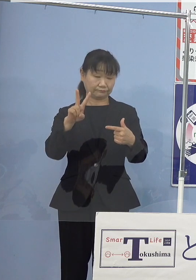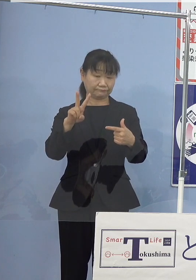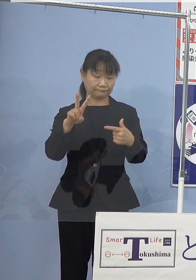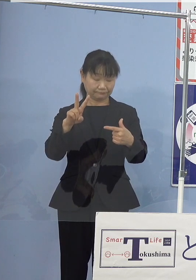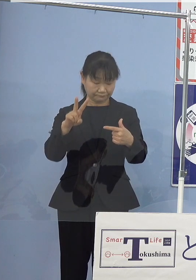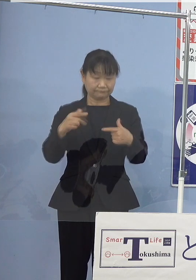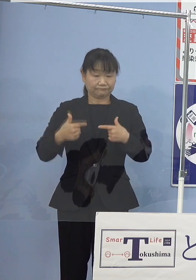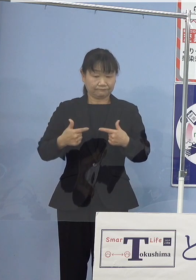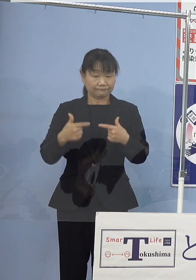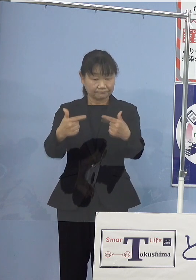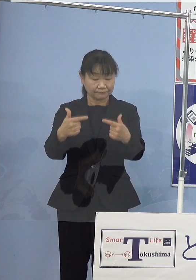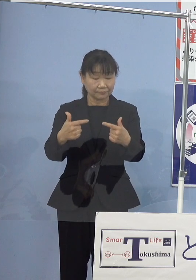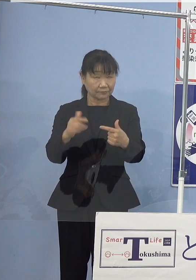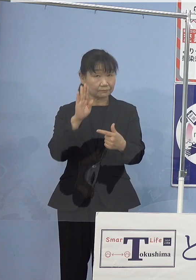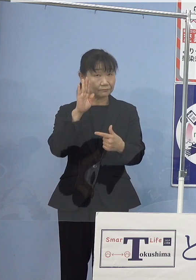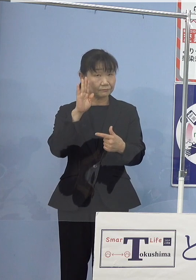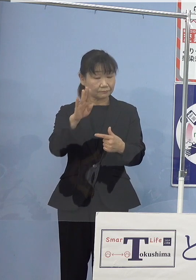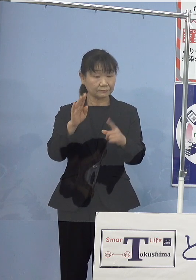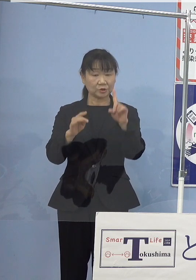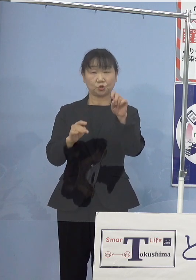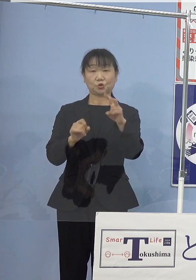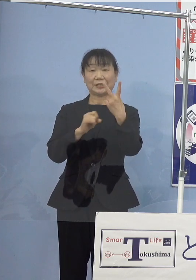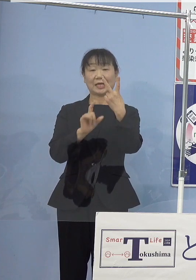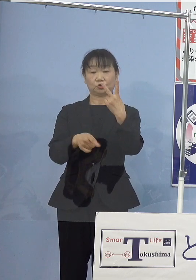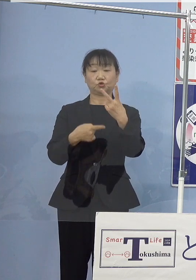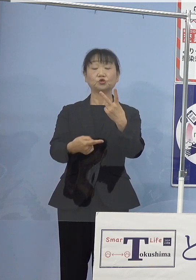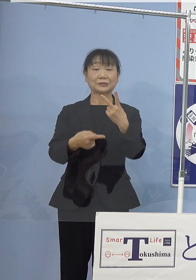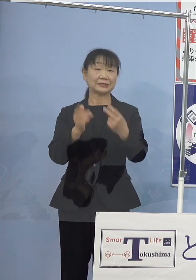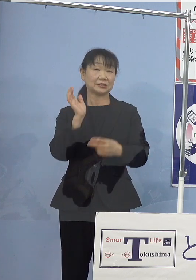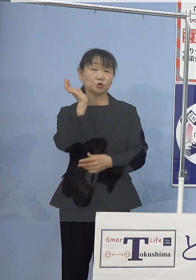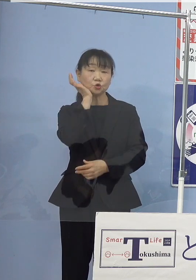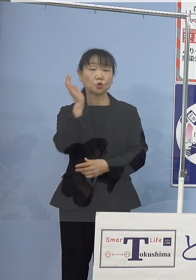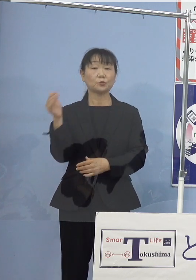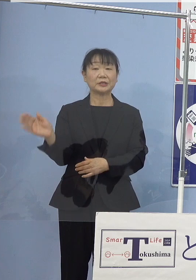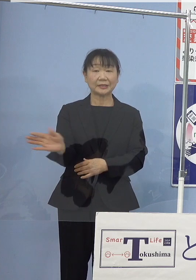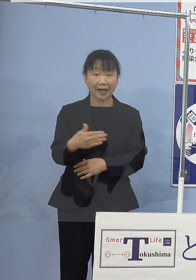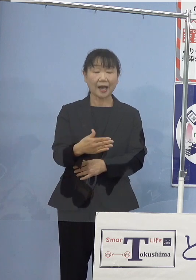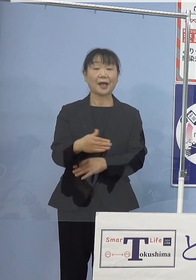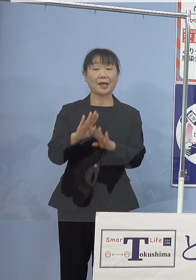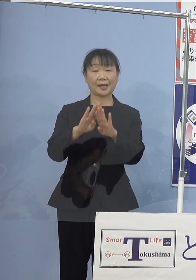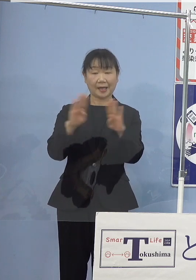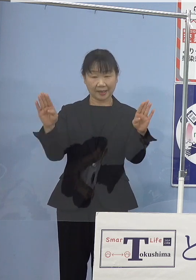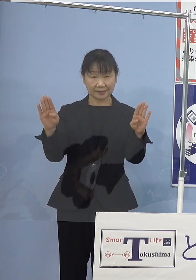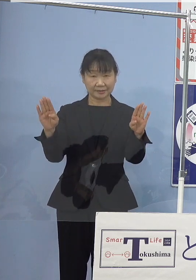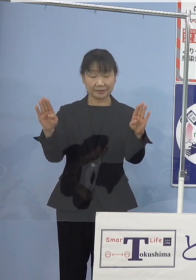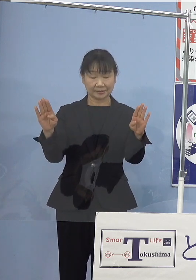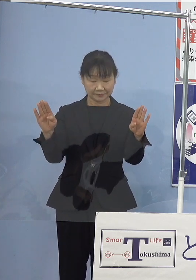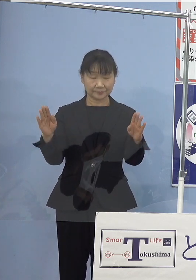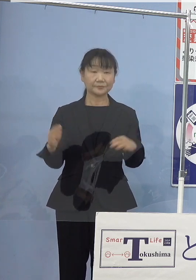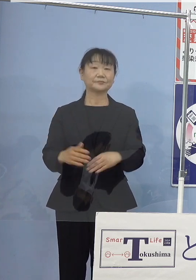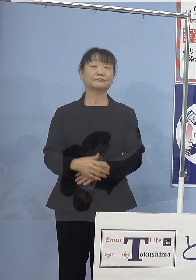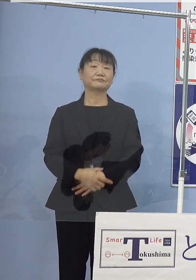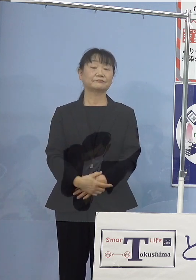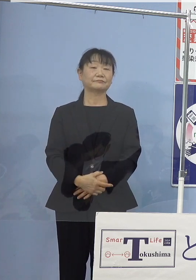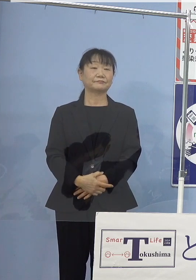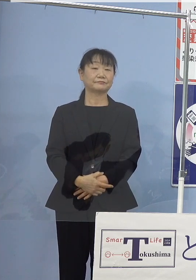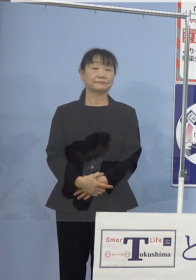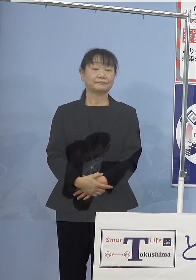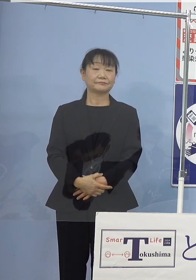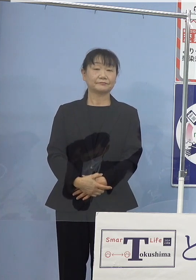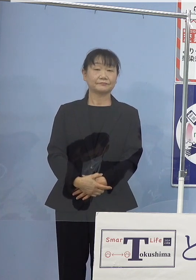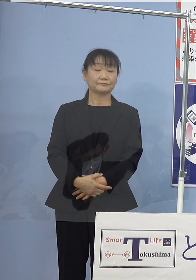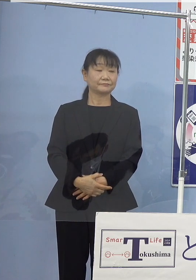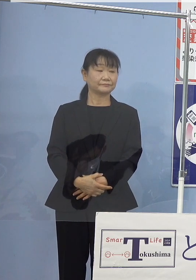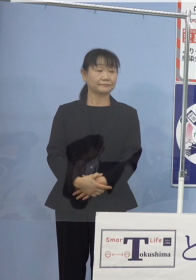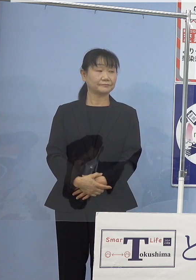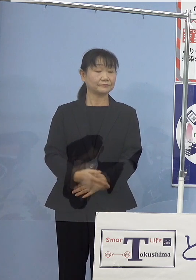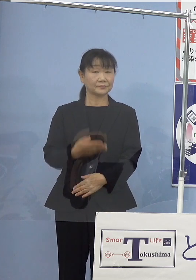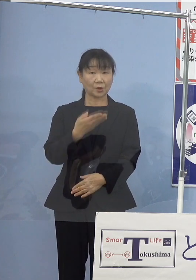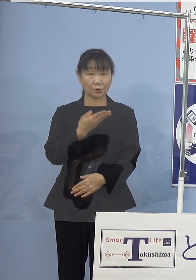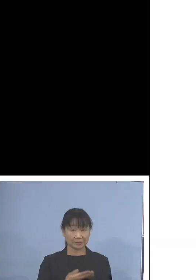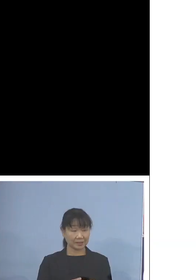来たる12月1日水曜日から 開始される運びとなりました、こちらですね